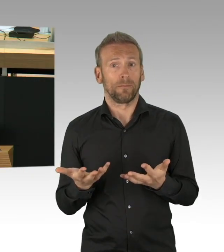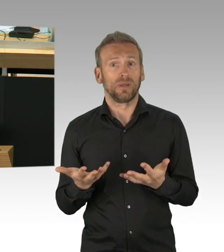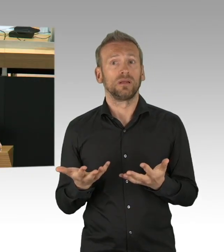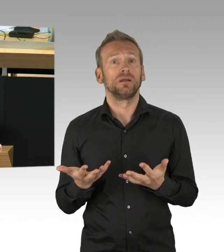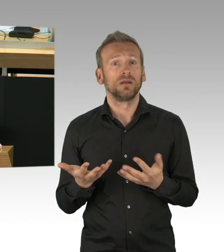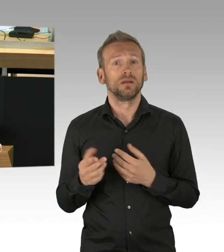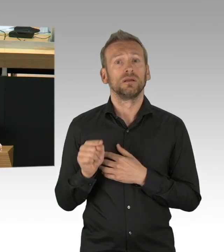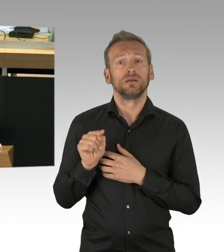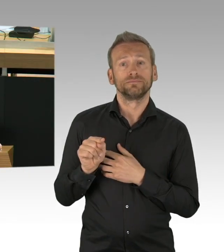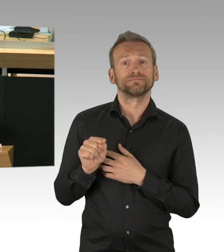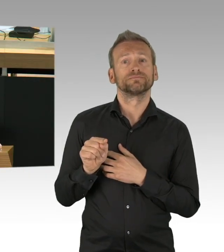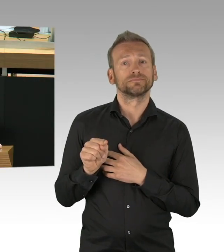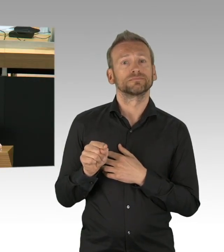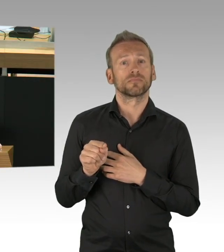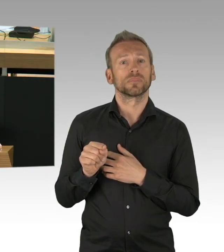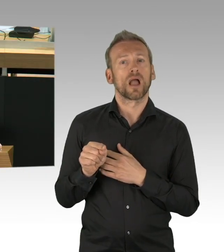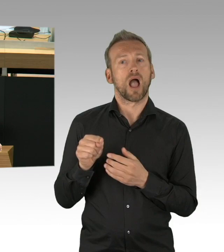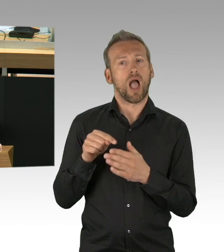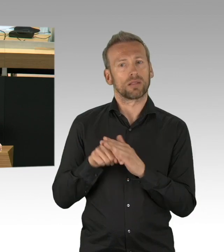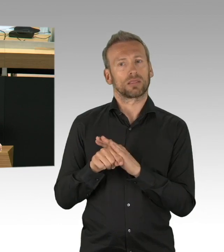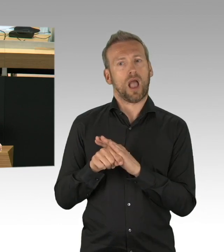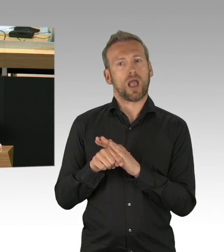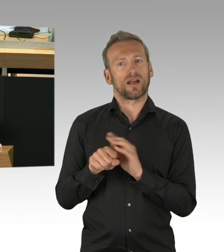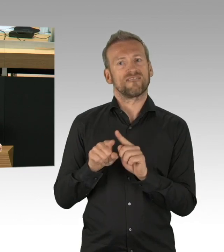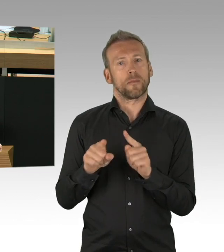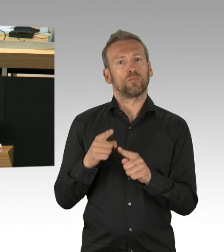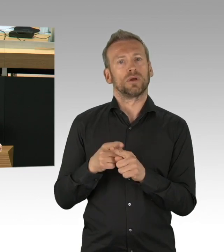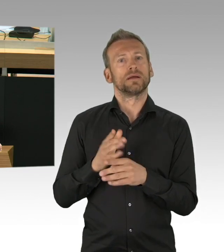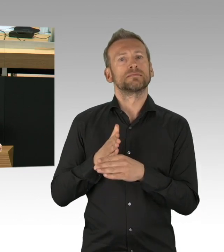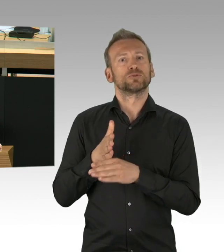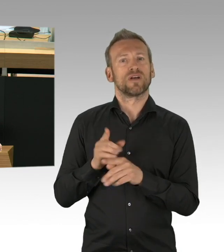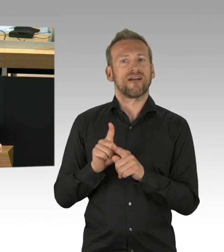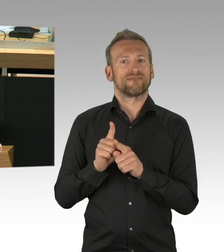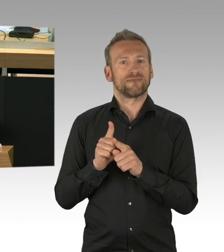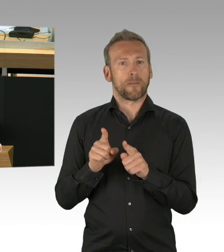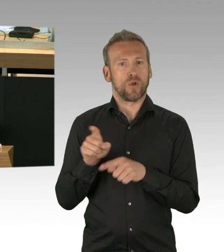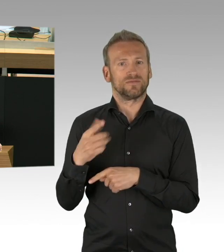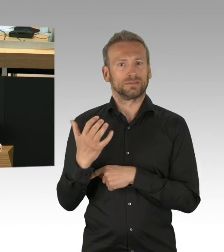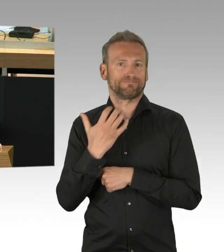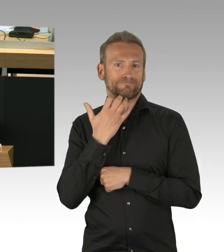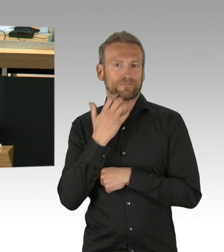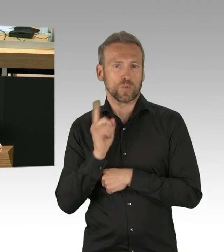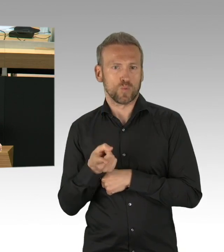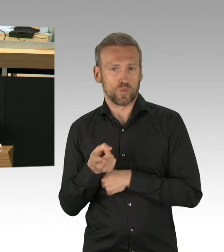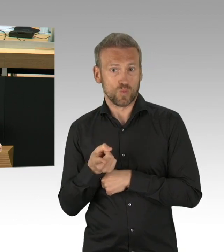und es ist auch nach wie vor gefährlich. Aber im Gegensatz von vor 2 Monaten und das ist der Unterschied zur damaligen Situation